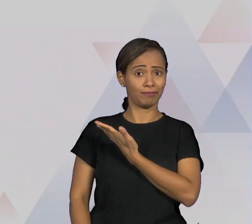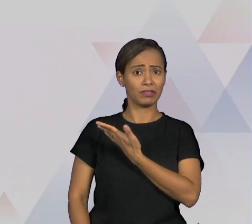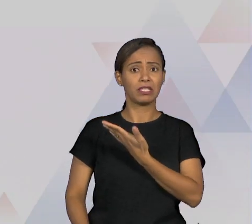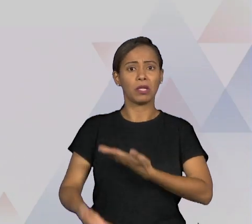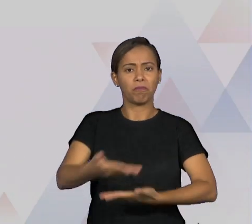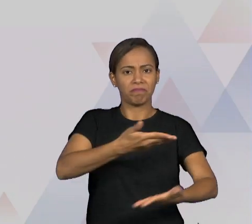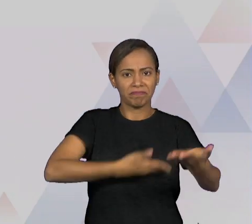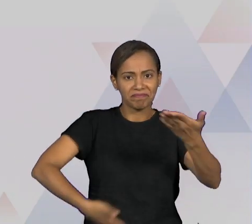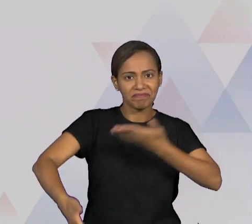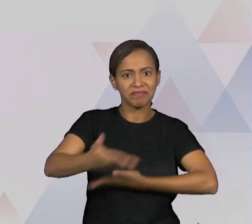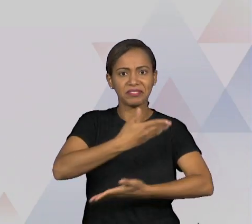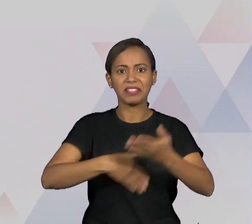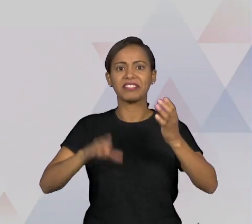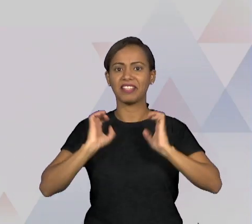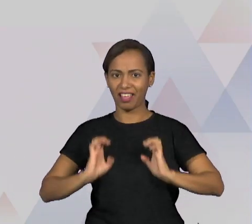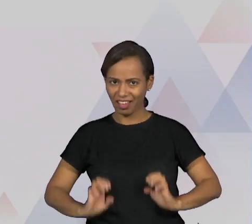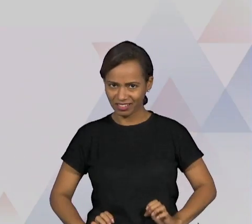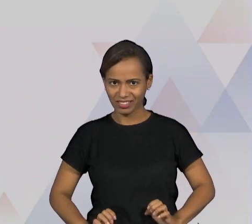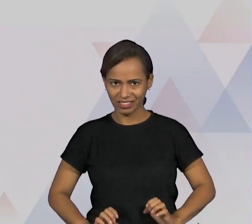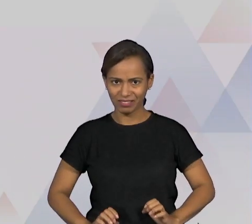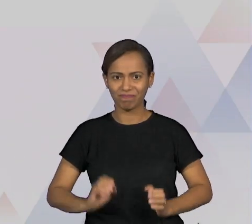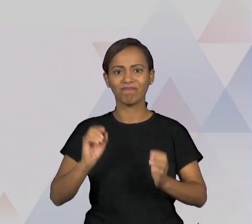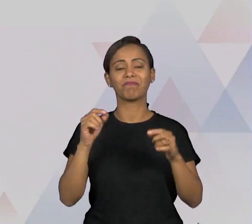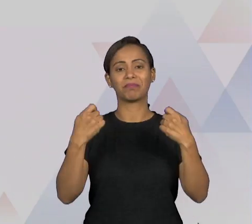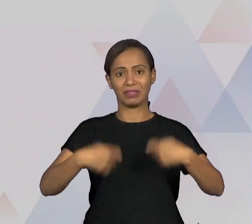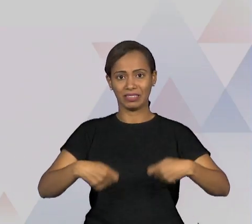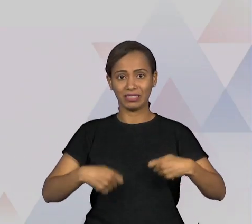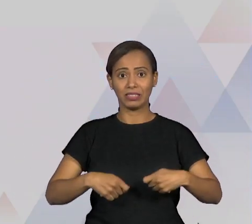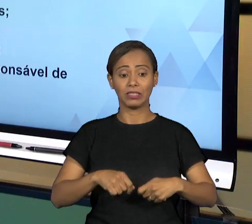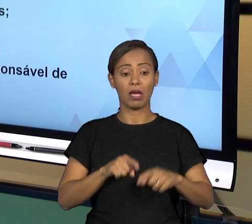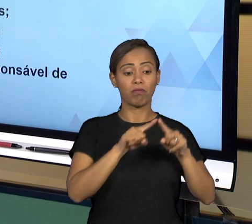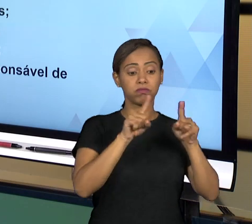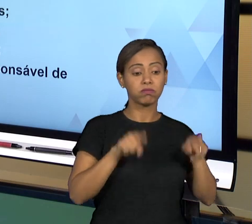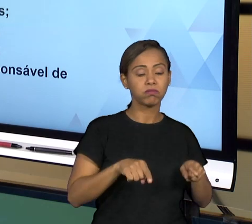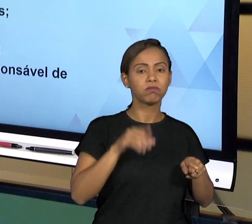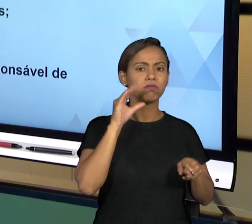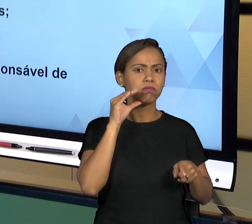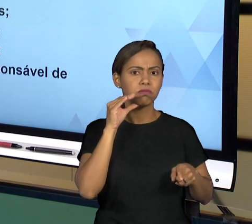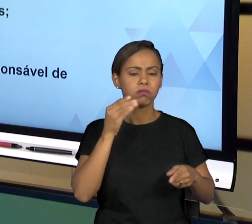PESSOAS DE FORMAS ÉTICAS, O TRATAMENTO DO CIDADÃO COM O ADMINISTRADO, DO ADMINISTRADO COM